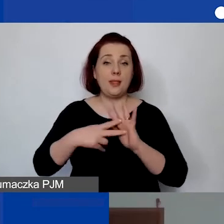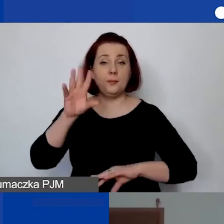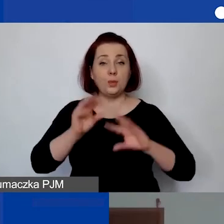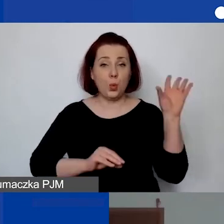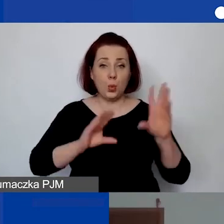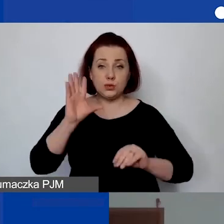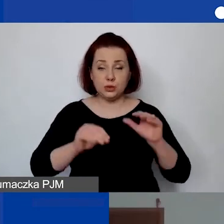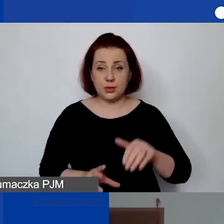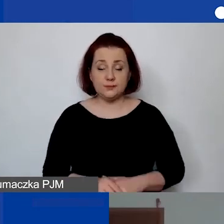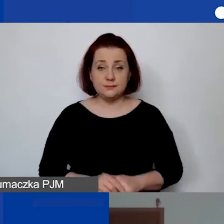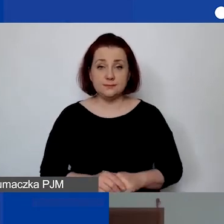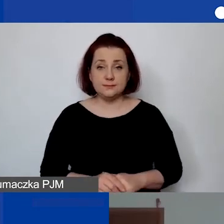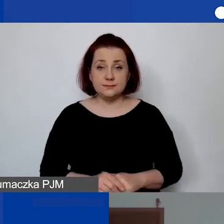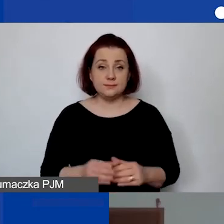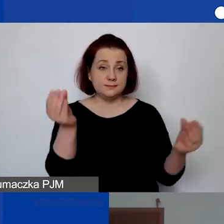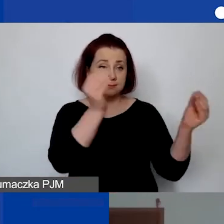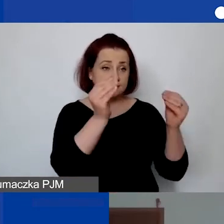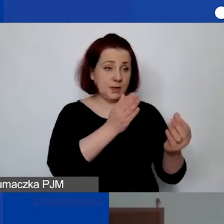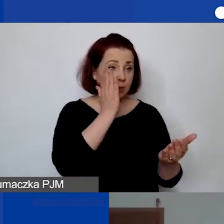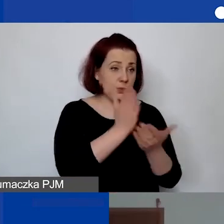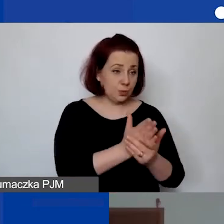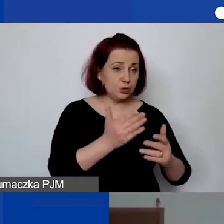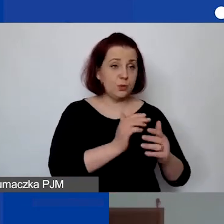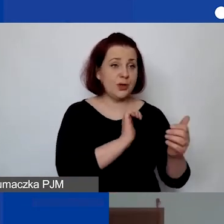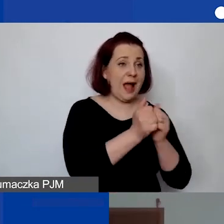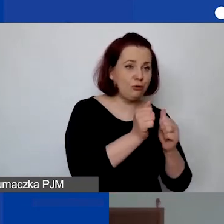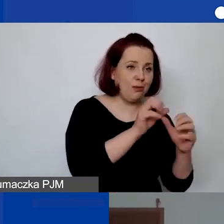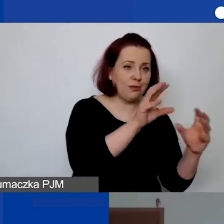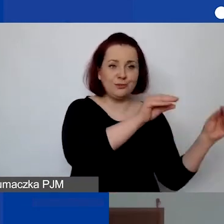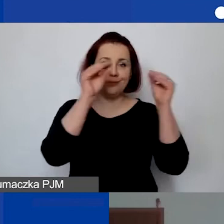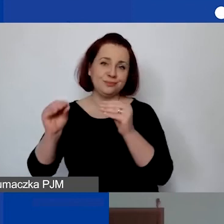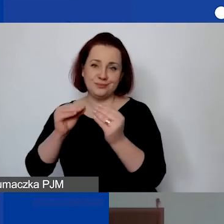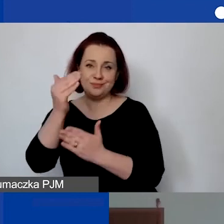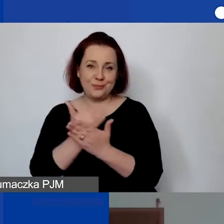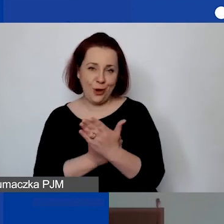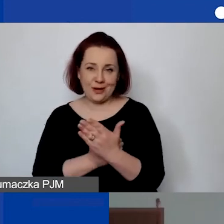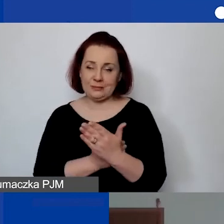"Czy po wypełnieniu da się go automatycznie przelać do generatora?". To jest ból. Niestety się nie da.